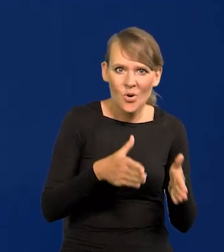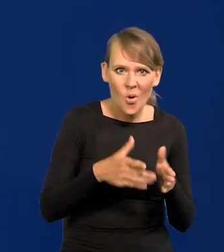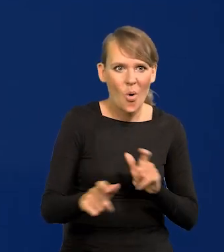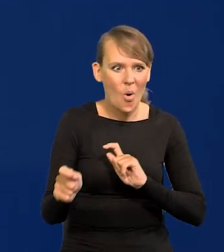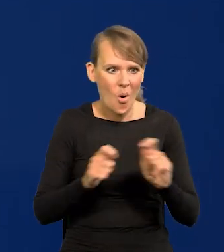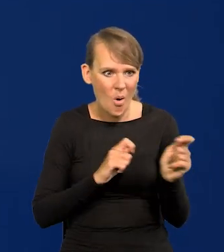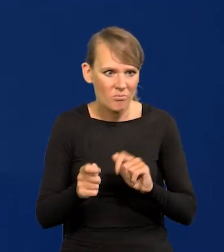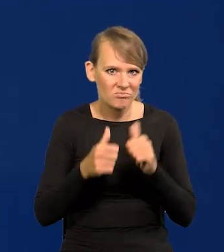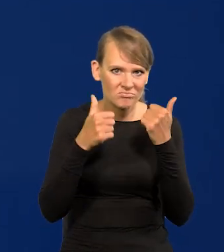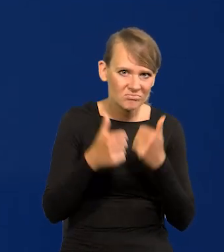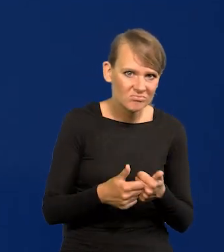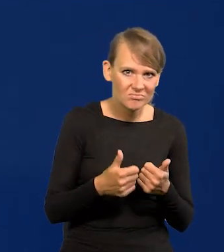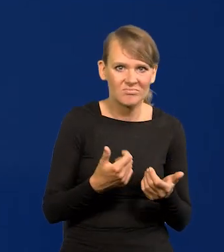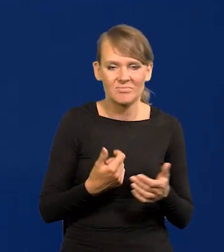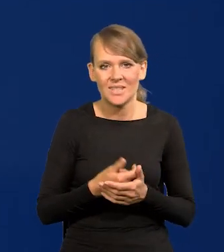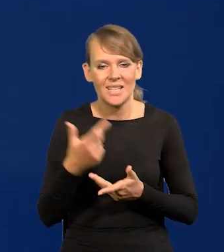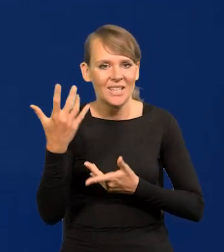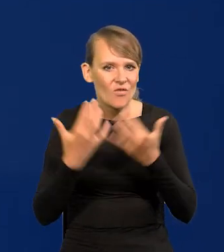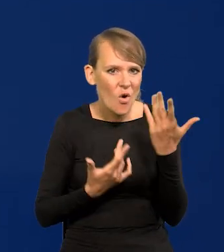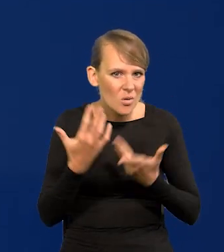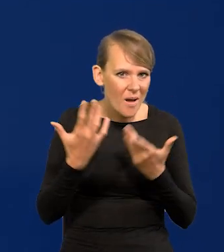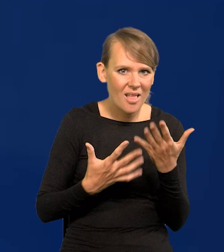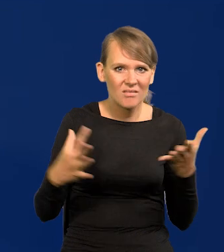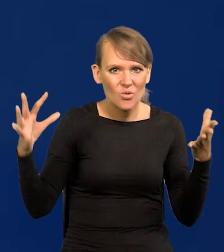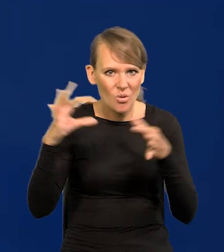komunikacyjna, telekomunikacyjna, informatyczna,